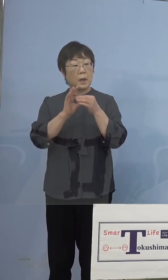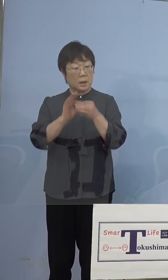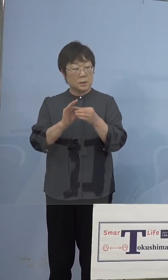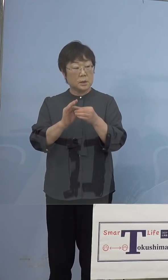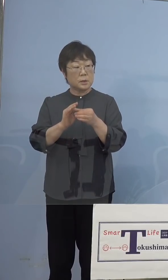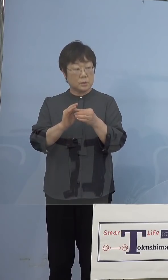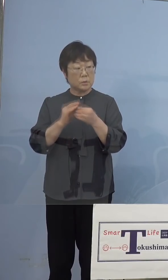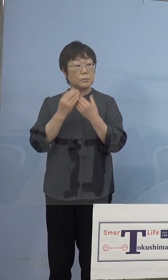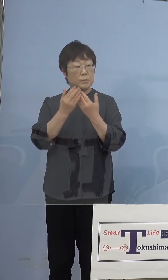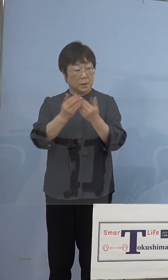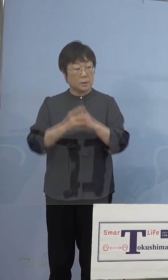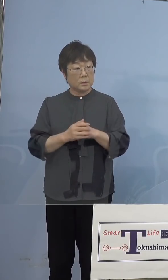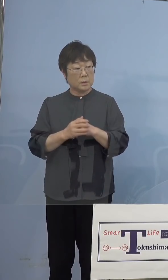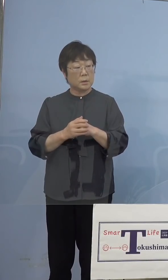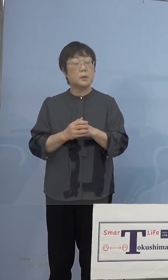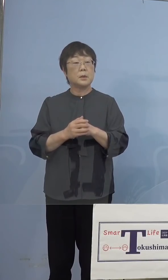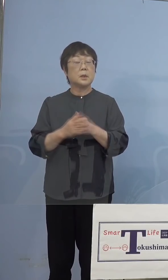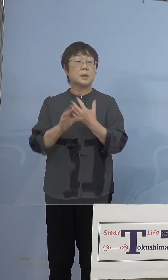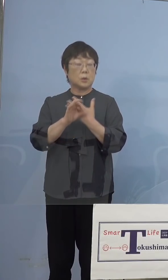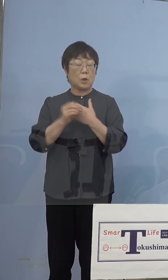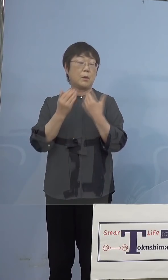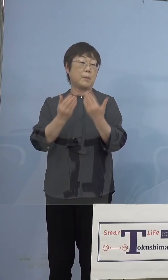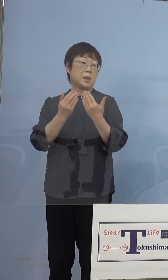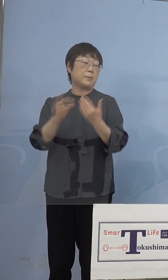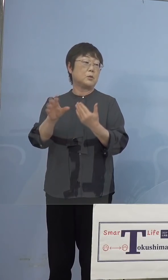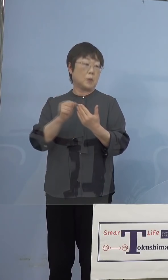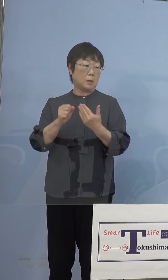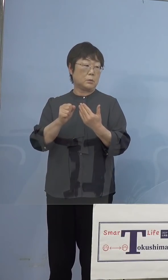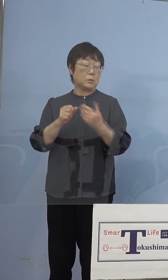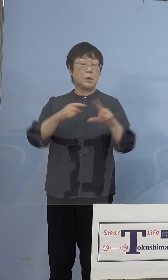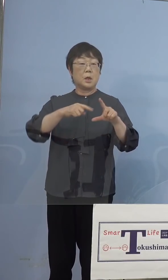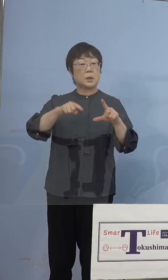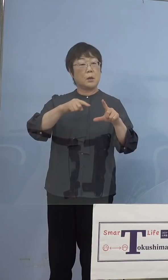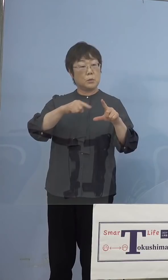コロナ禍で学びの確保ということで タブレット端末の配布を行なっていると